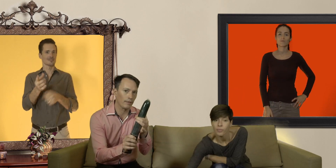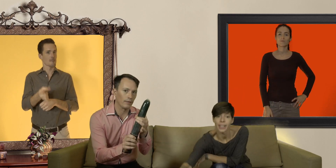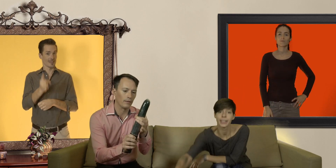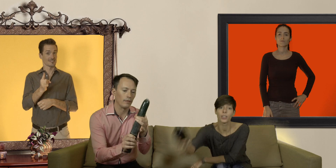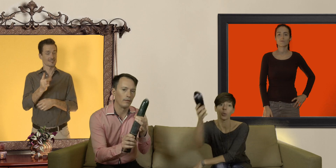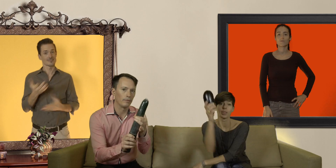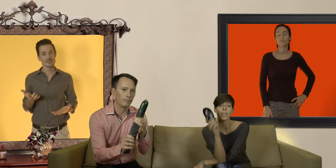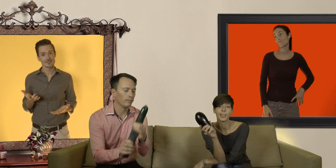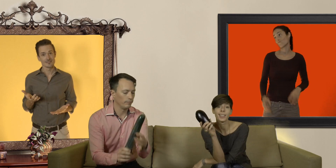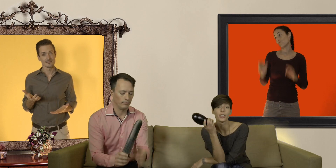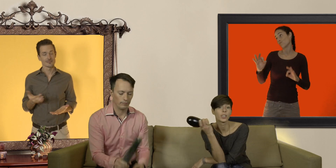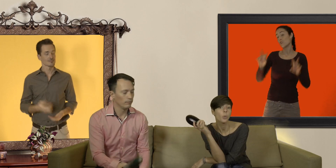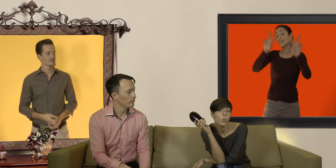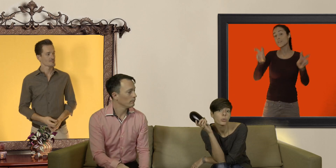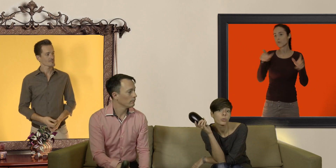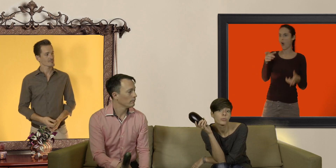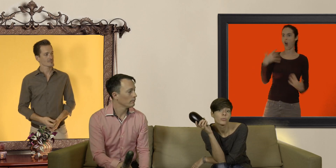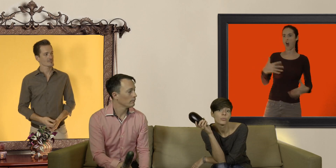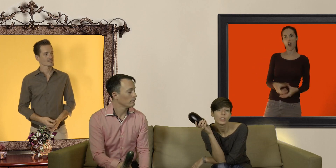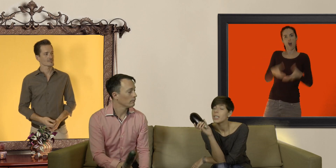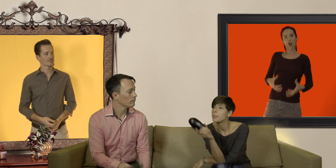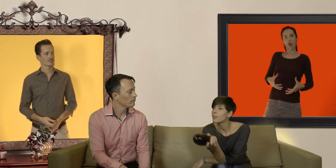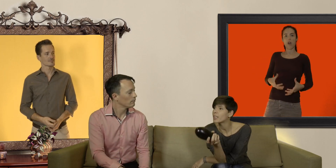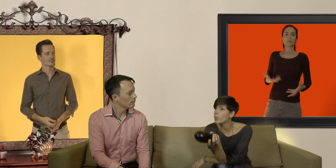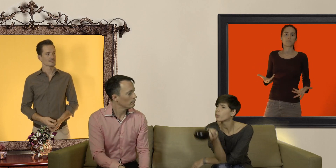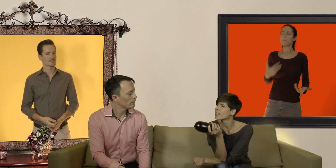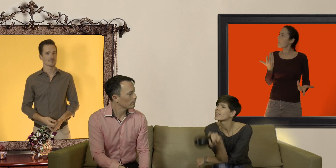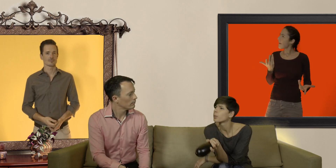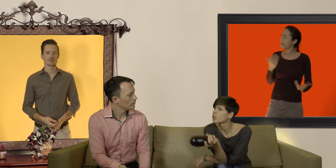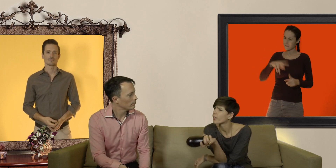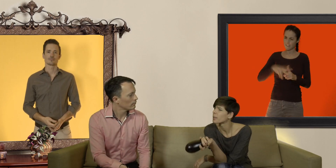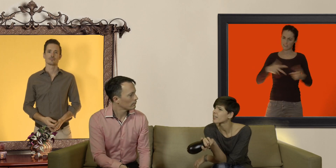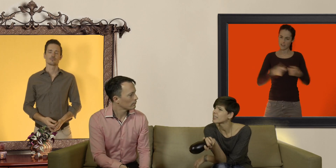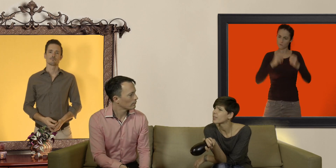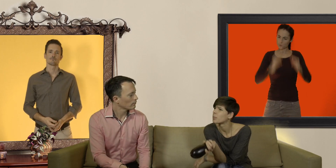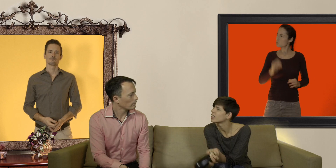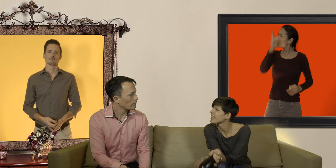d'ailleurs on dit bien "il en a une grosse" mais finalement pourquoi c'est important d'avoir un préservatif à la bonne taille ?